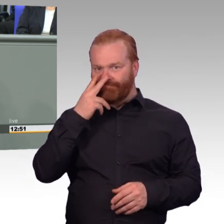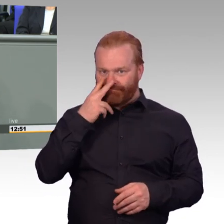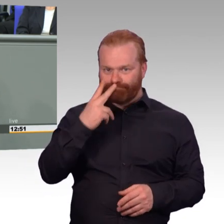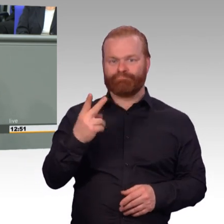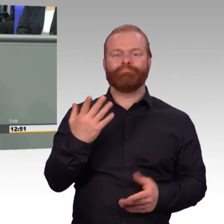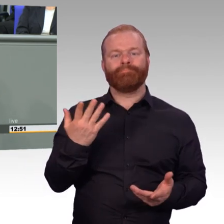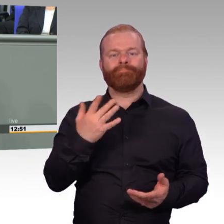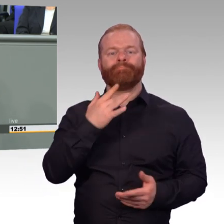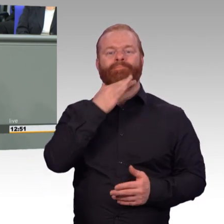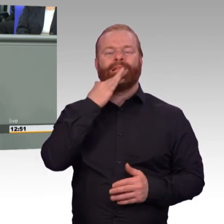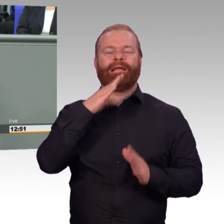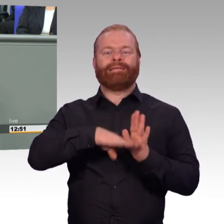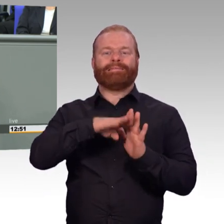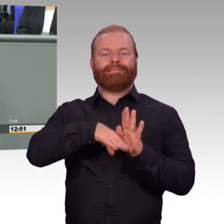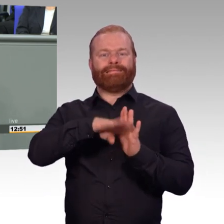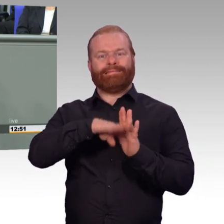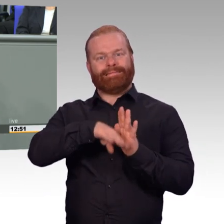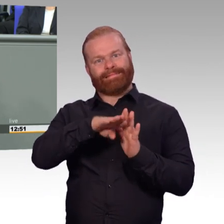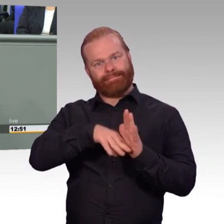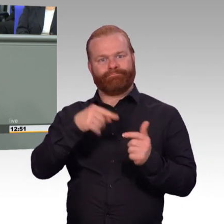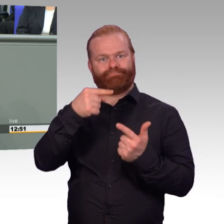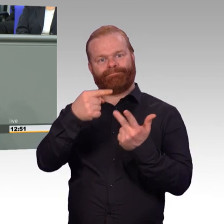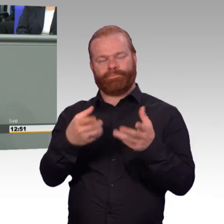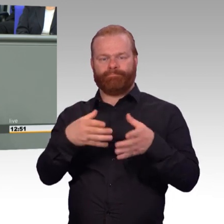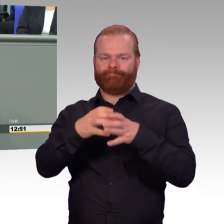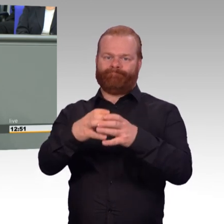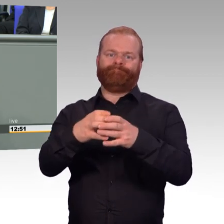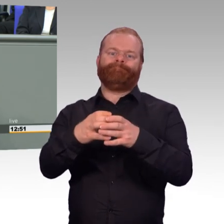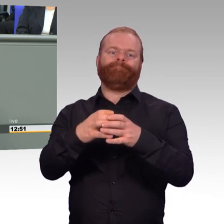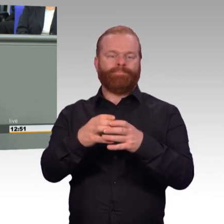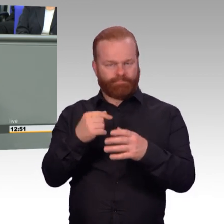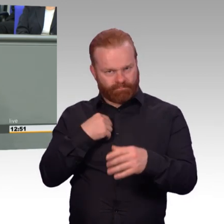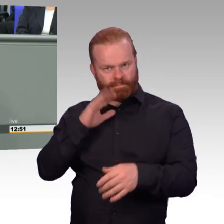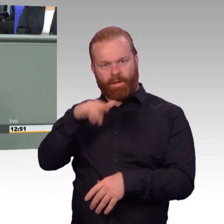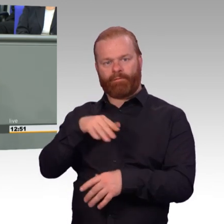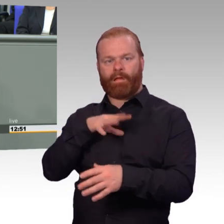Und die meisten wissen das nicht mehr, das siebte Bundesbesoldungsänderungsgesetz.